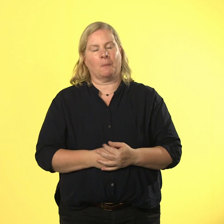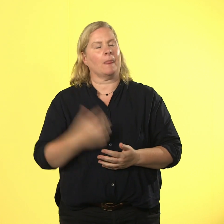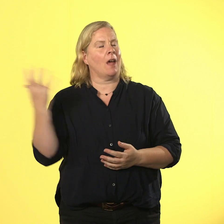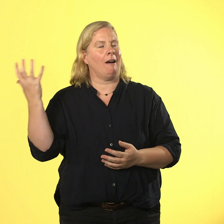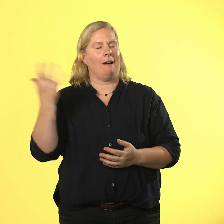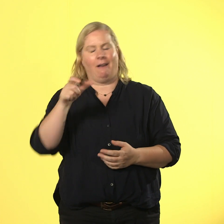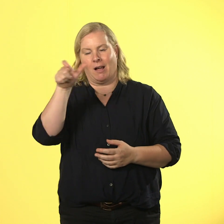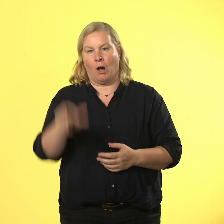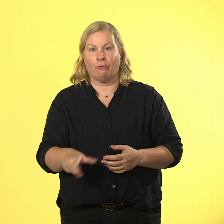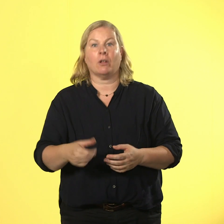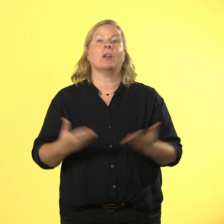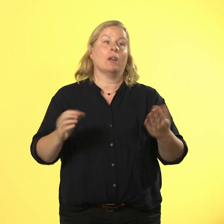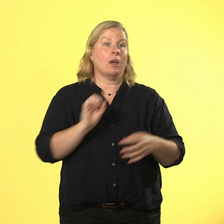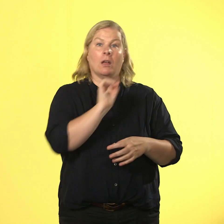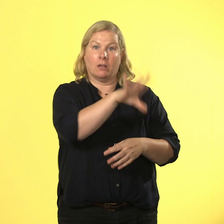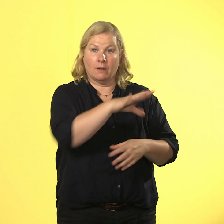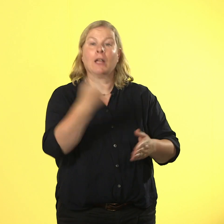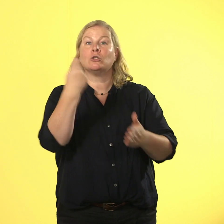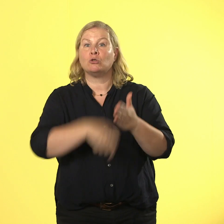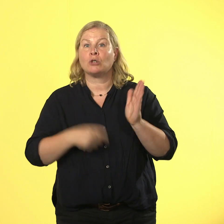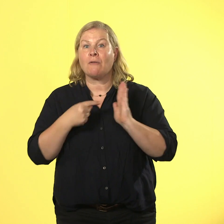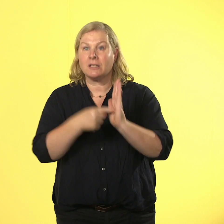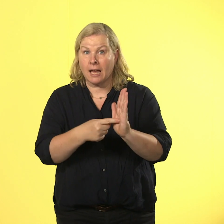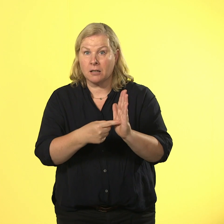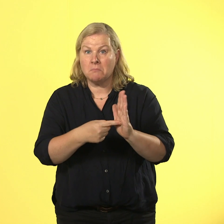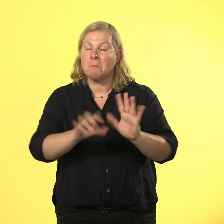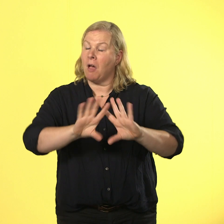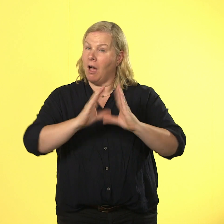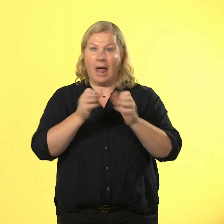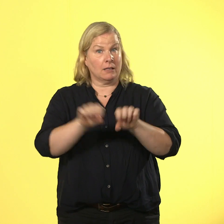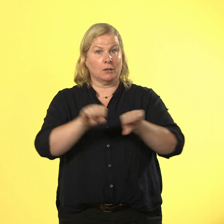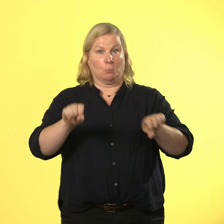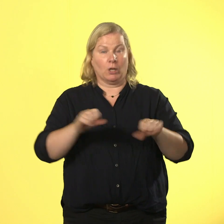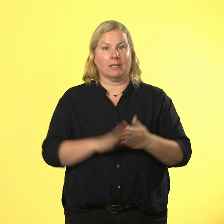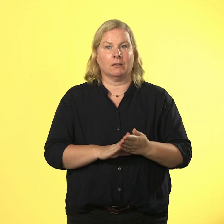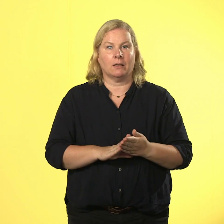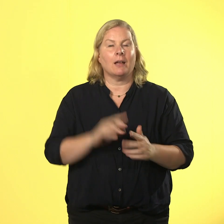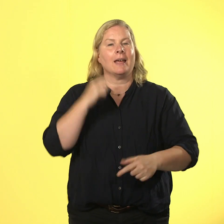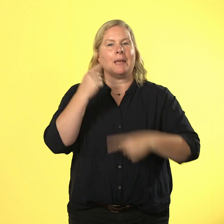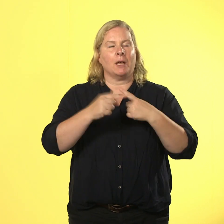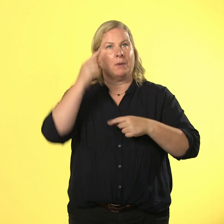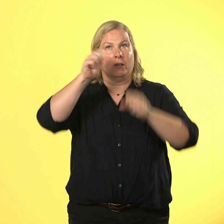möglich, wenn einer die finger nicht bei sich behalten kann. denk dir immer ein "stopp", dann